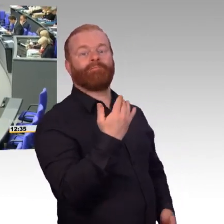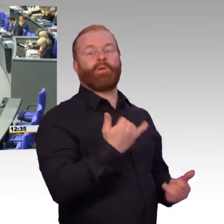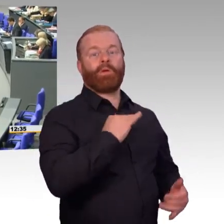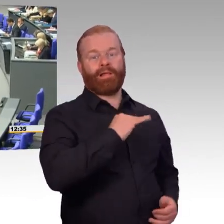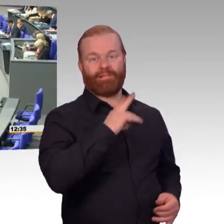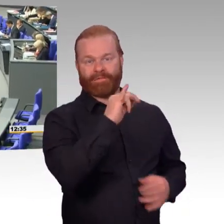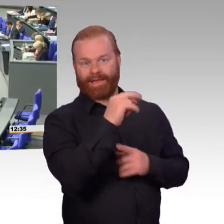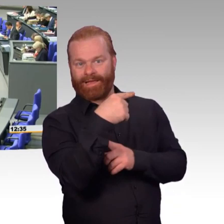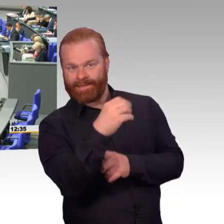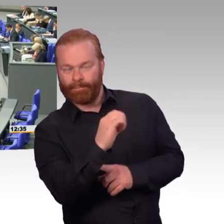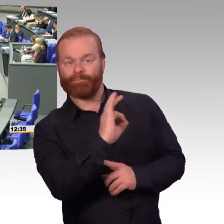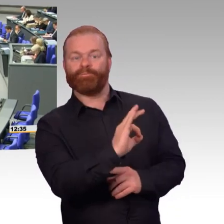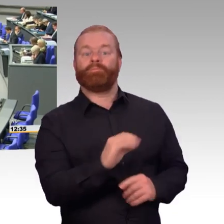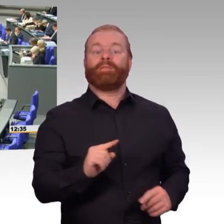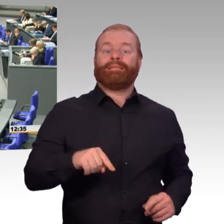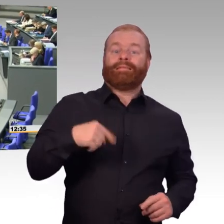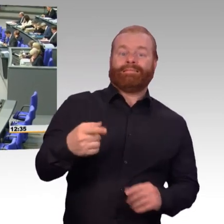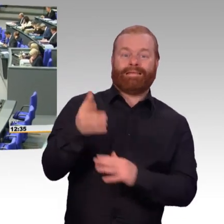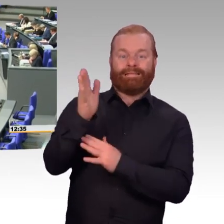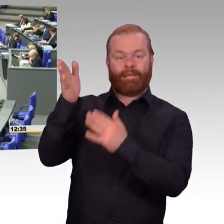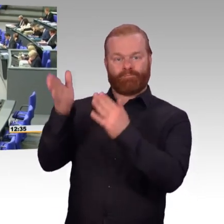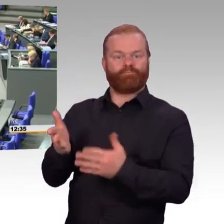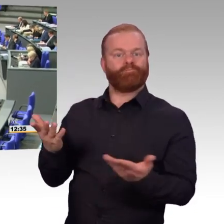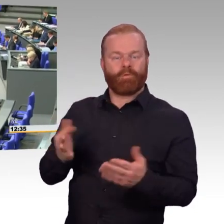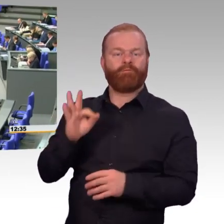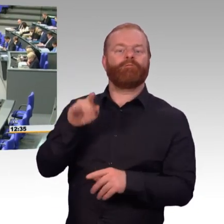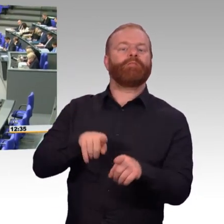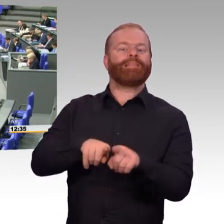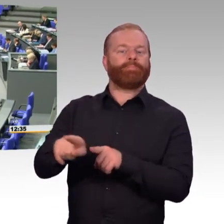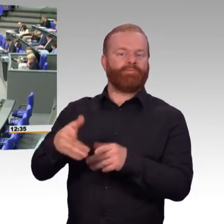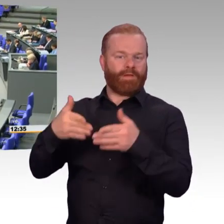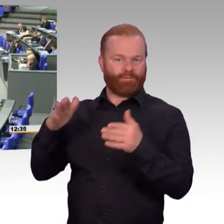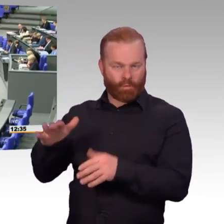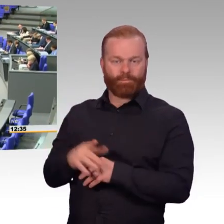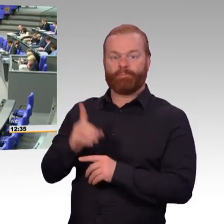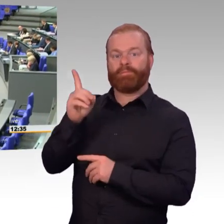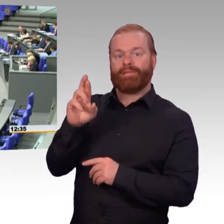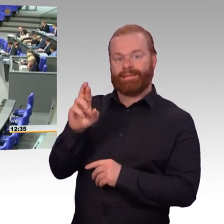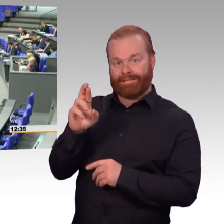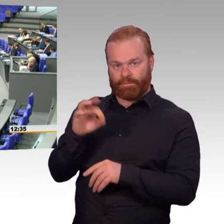(Rednerwechsel) Frau Präsidentin, liebe Kolleginnen und Kollegen. Nachdem wir über das Material der Bundeswehr gewissermaßen